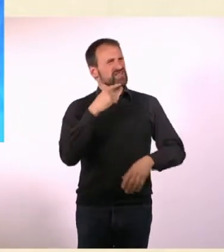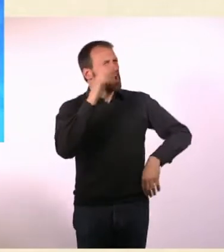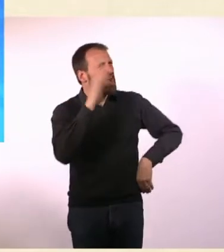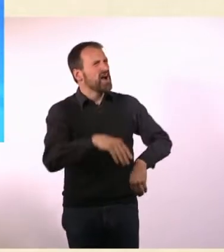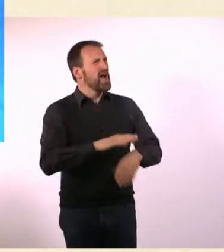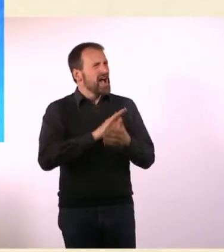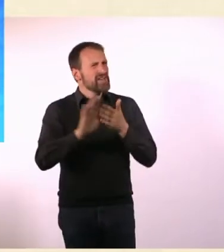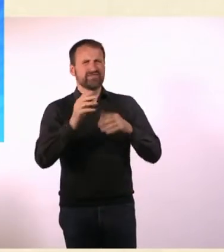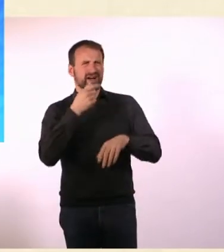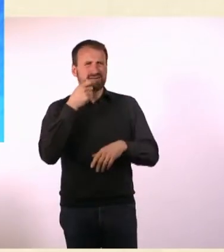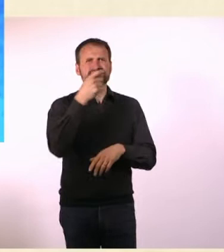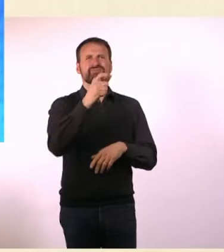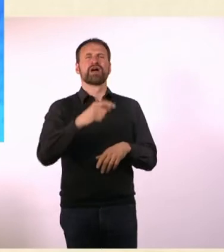Das mache ich, das ist so bescheuert.